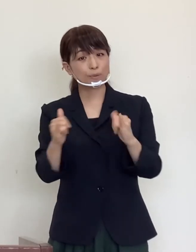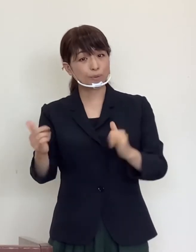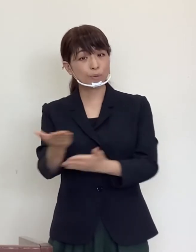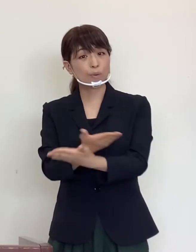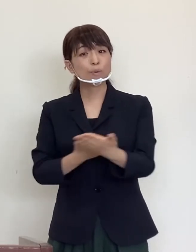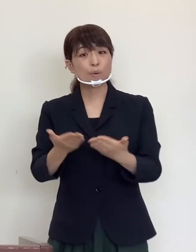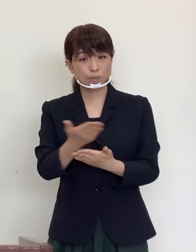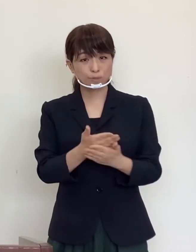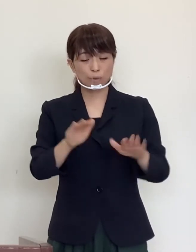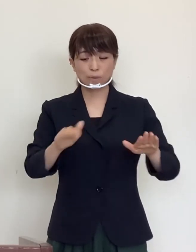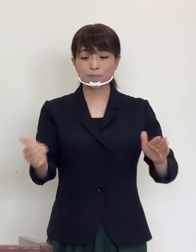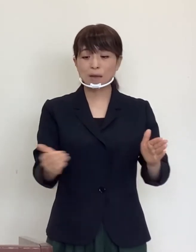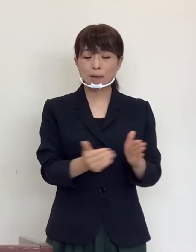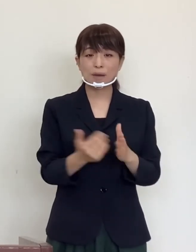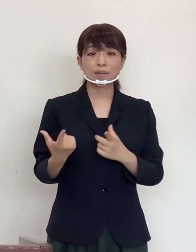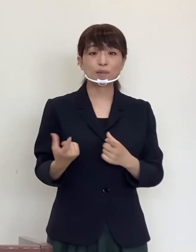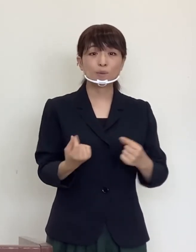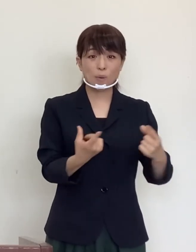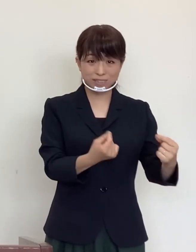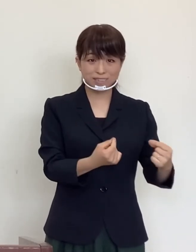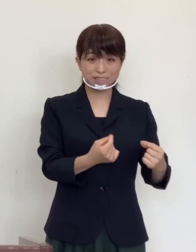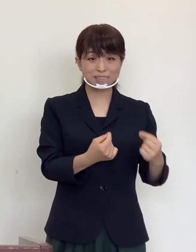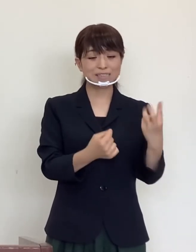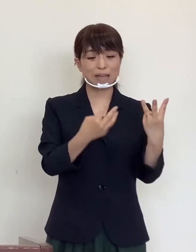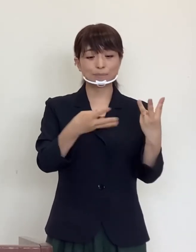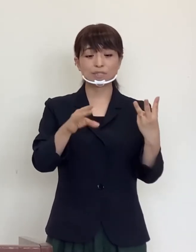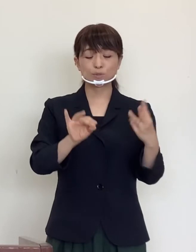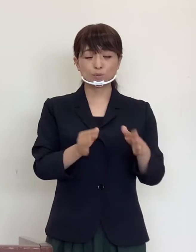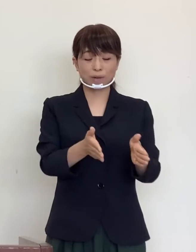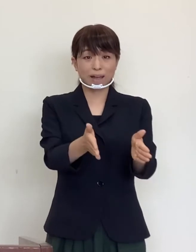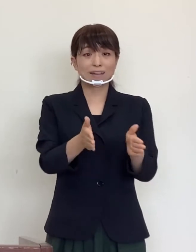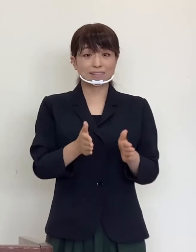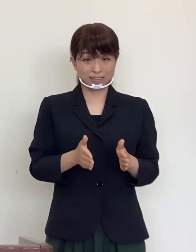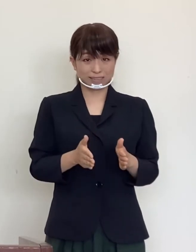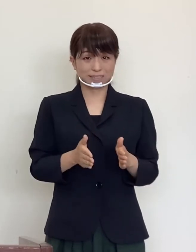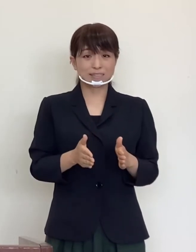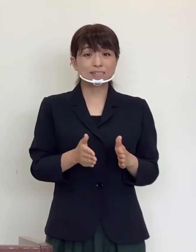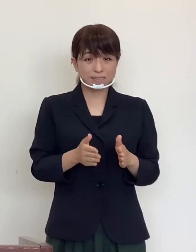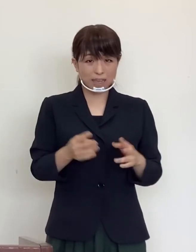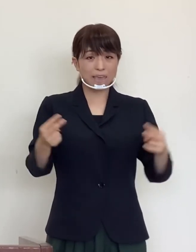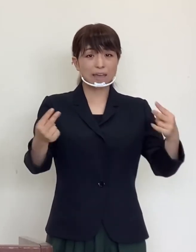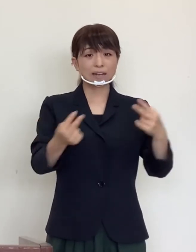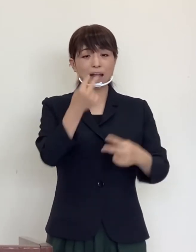今まで通り３密を回避し、換気のよい環境で行い、